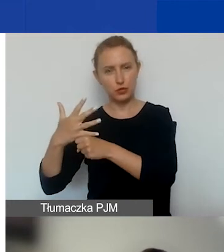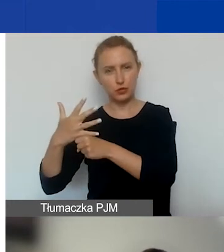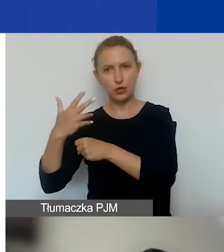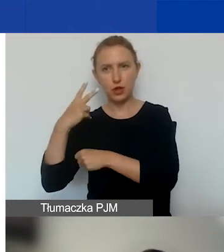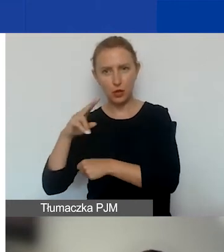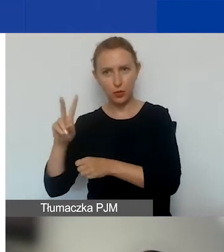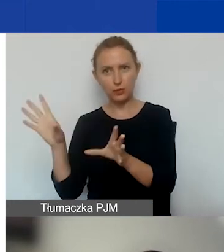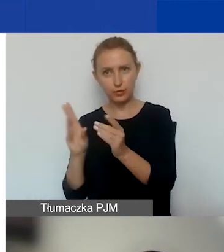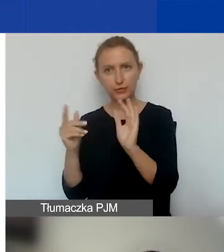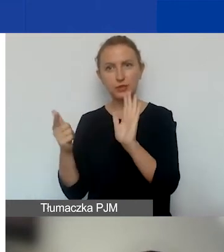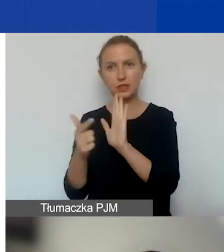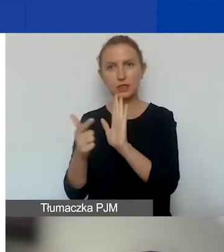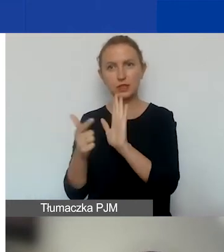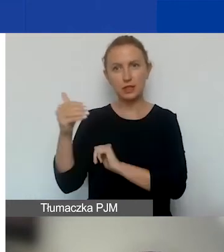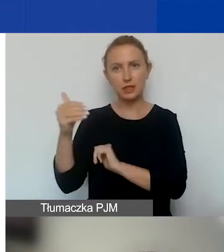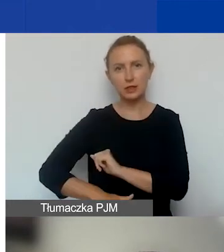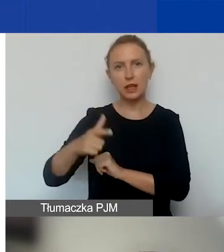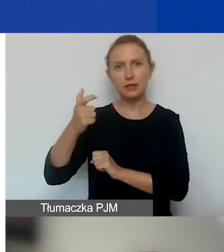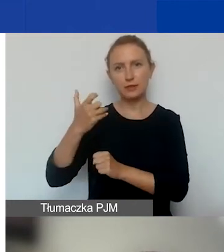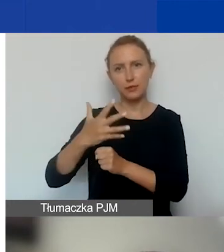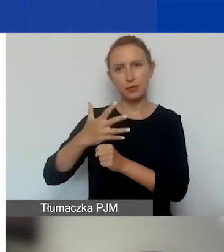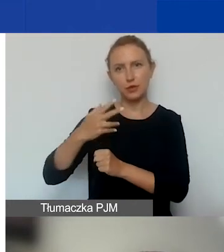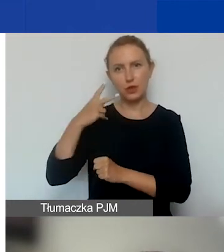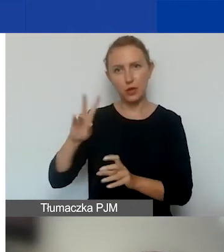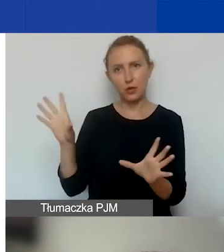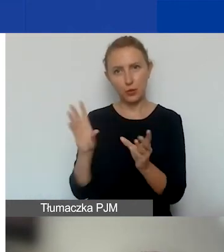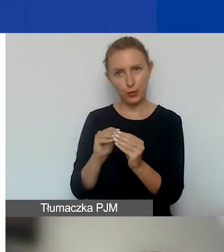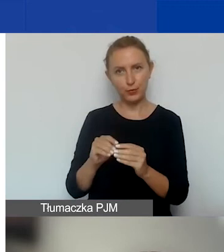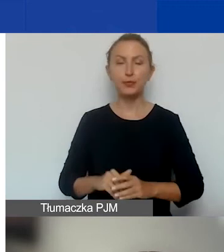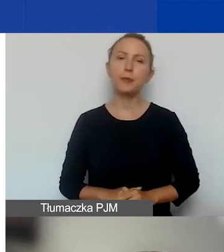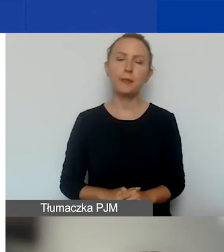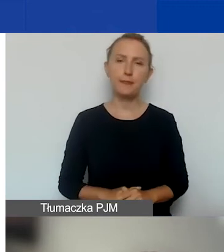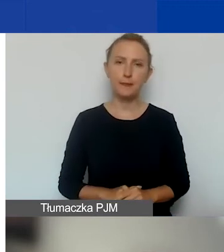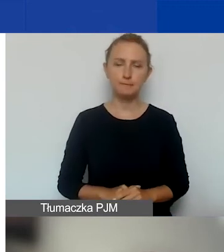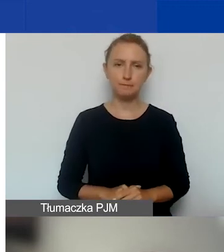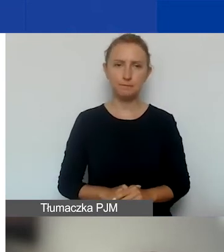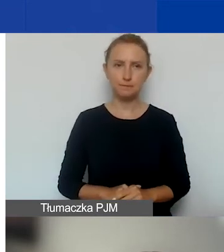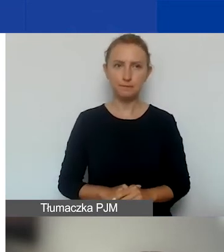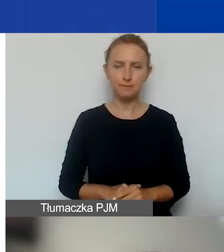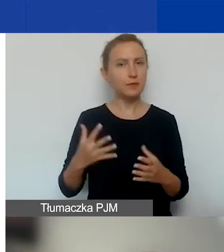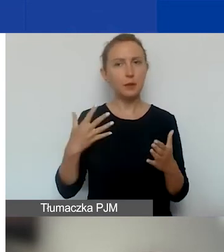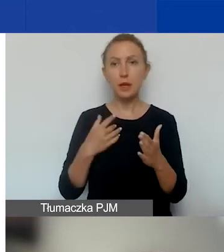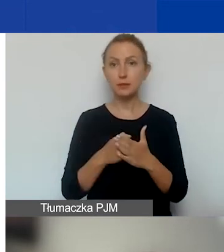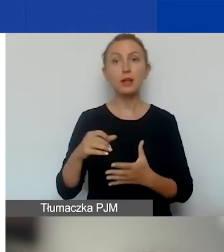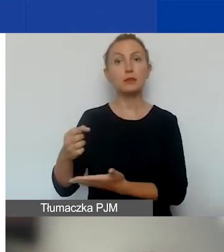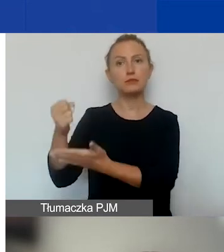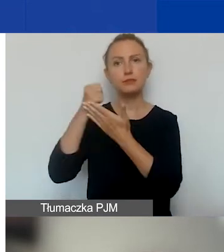czyli 17 250 euro w sumie maksymalnie można uzyskać na grant interwencyjny.